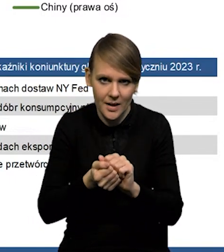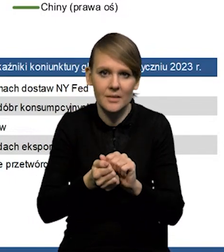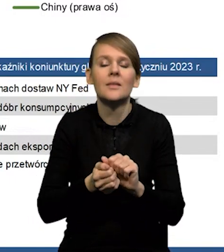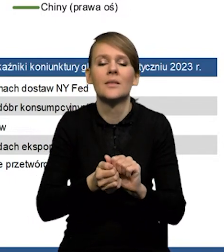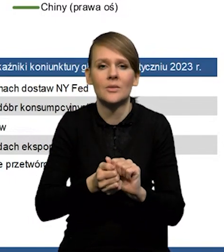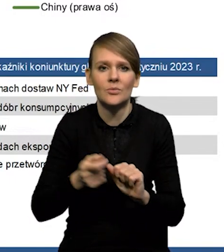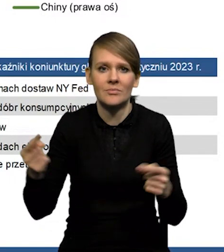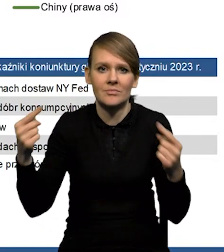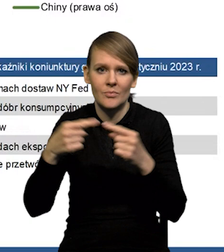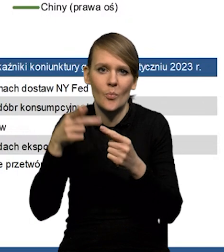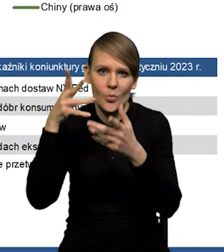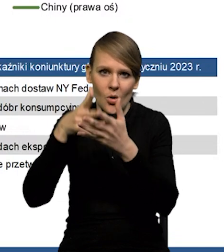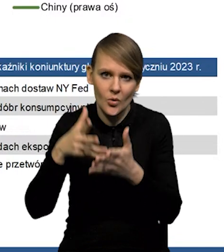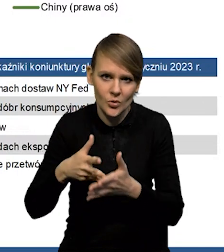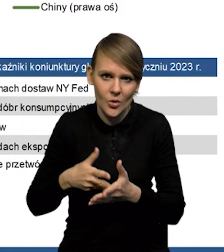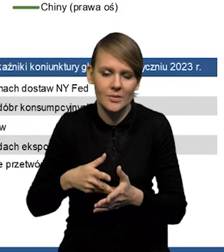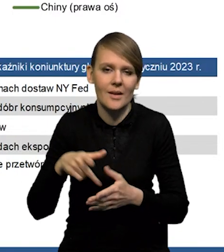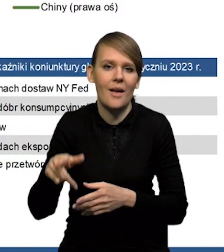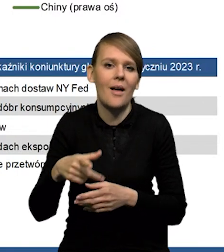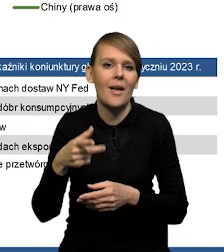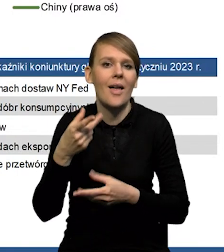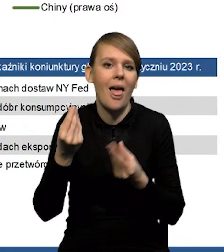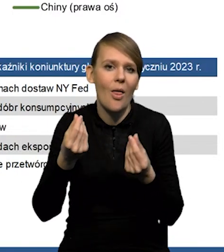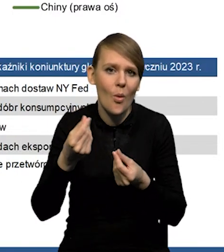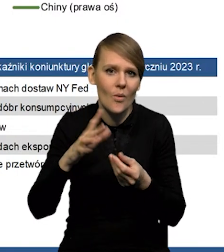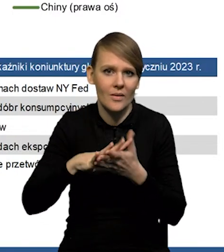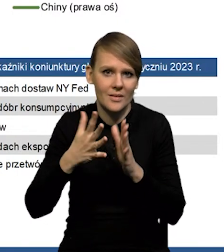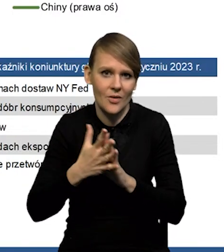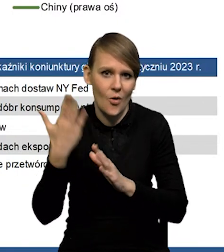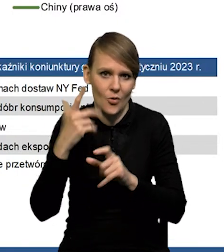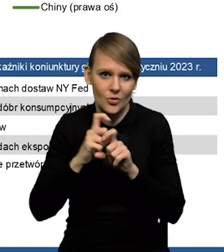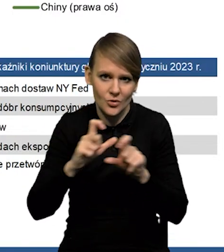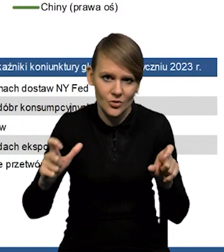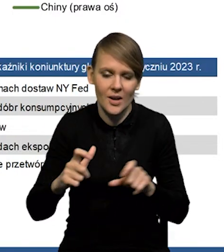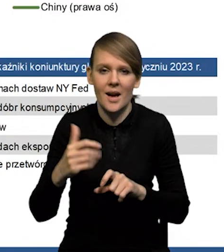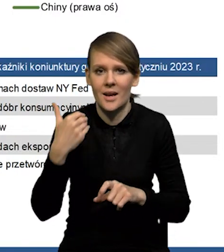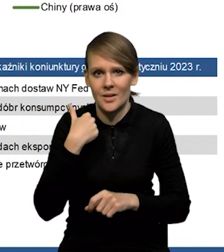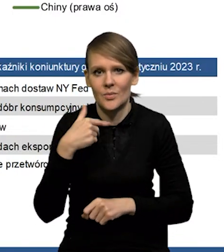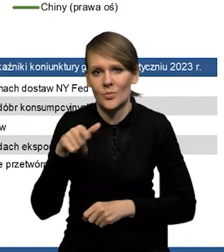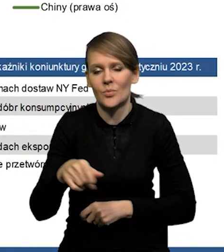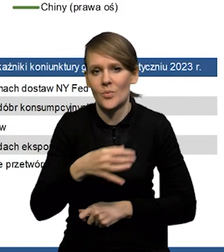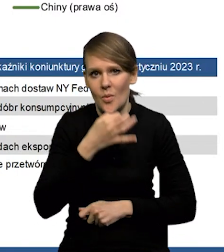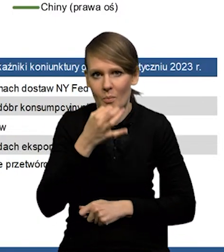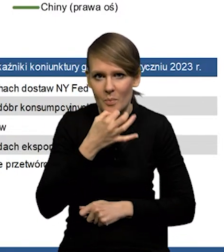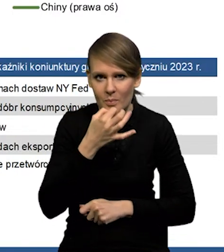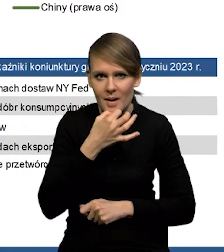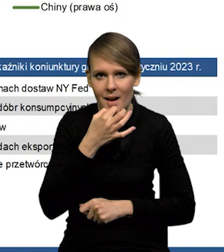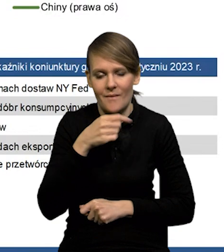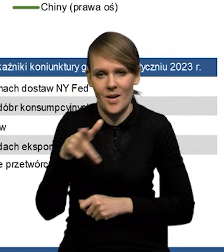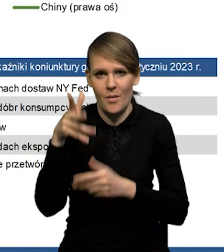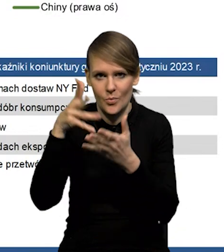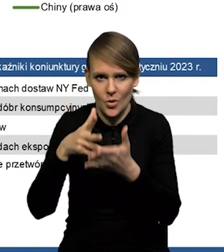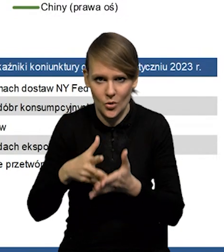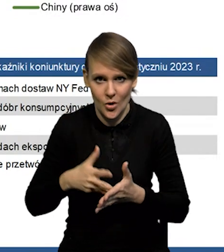Jest to mniej więcej zgodne z prognozami też ekonomistów rynkowych, gdzie mieliśmy w ostatnim czasie poprawy prognoz.